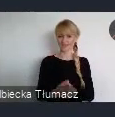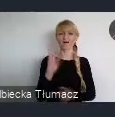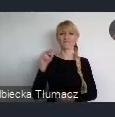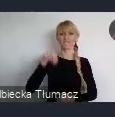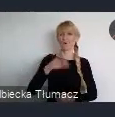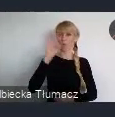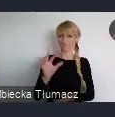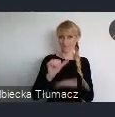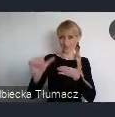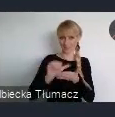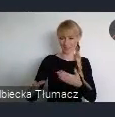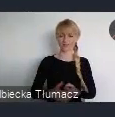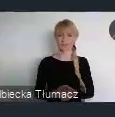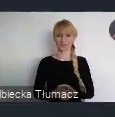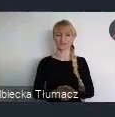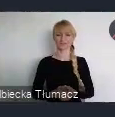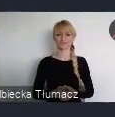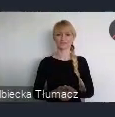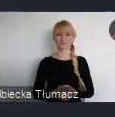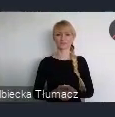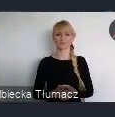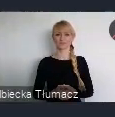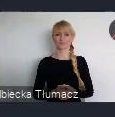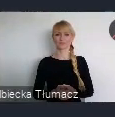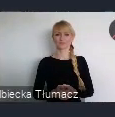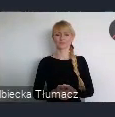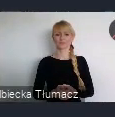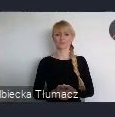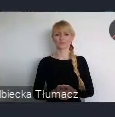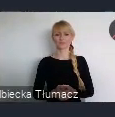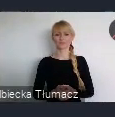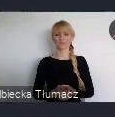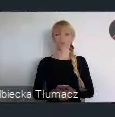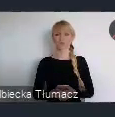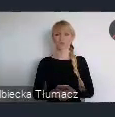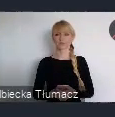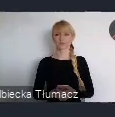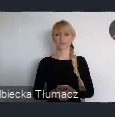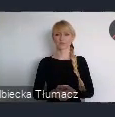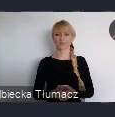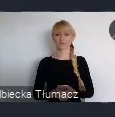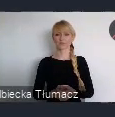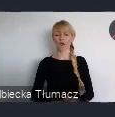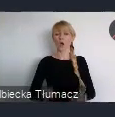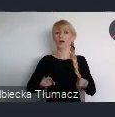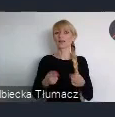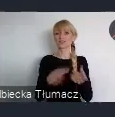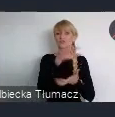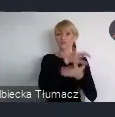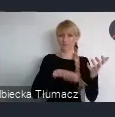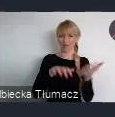Szanowni Państwo, organizacja Światowego Forum Miejskiego w Katowicach